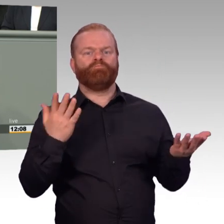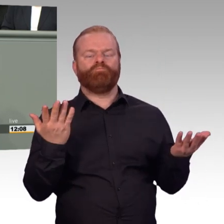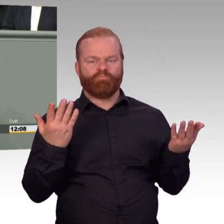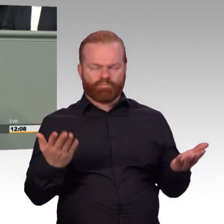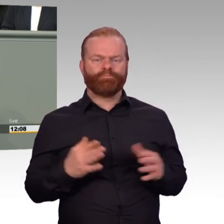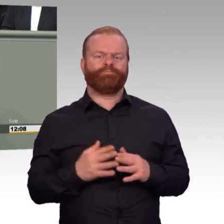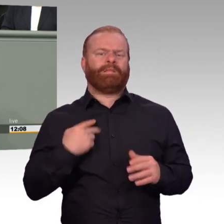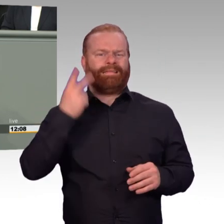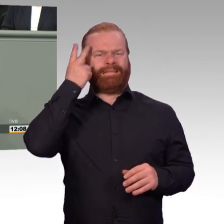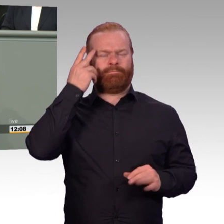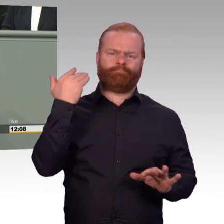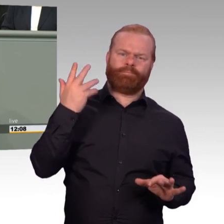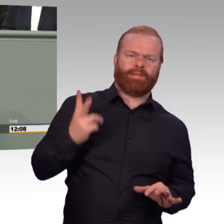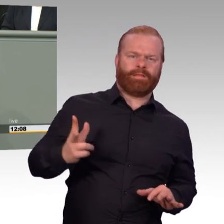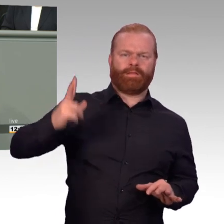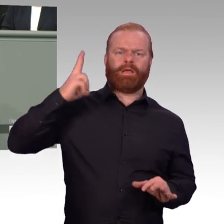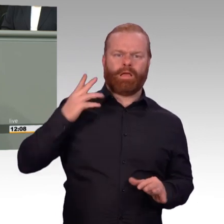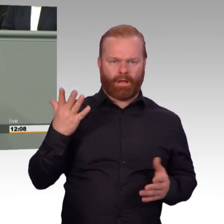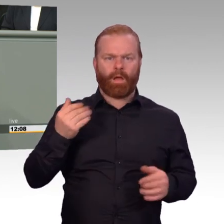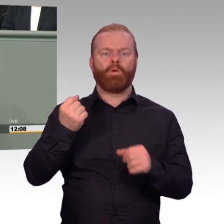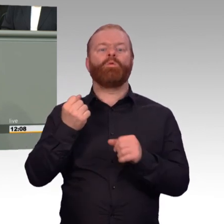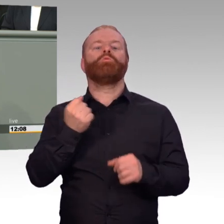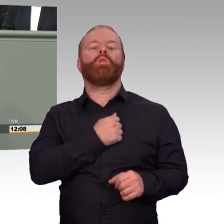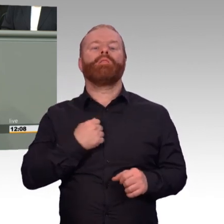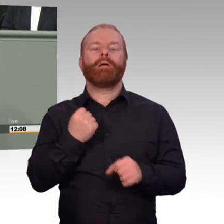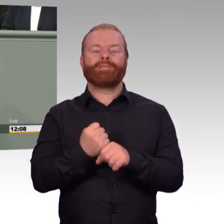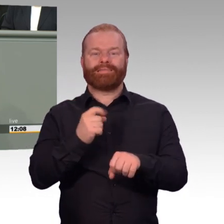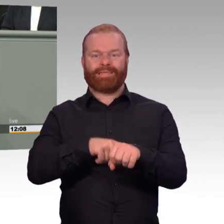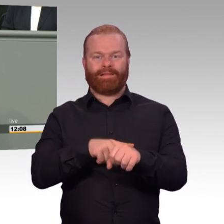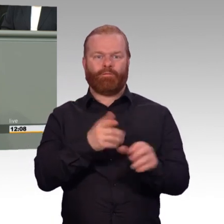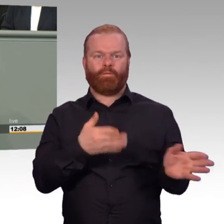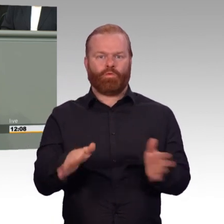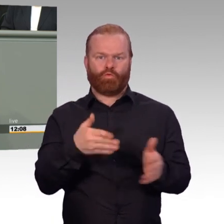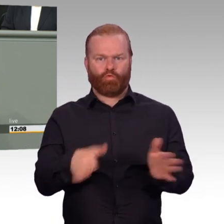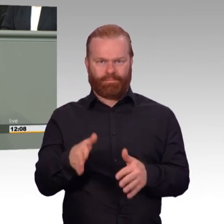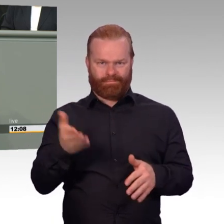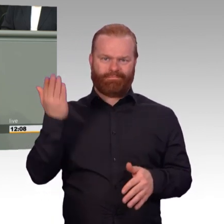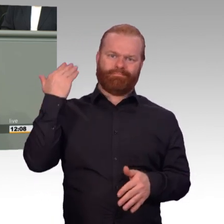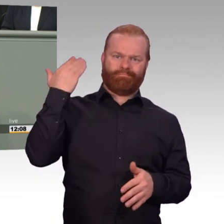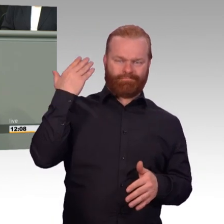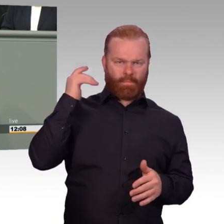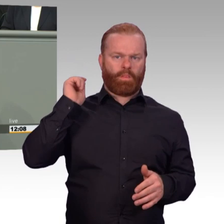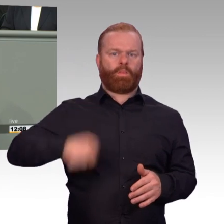hatte ich ein Gespräch mit einem schon damals etwas genervten, altgedienten Offizier, der mir erklärte,